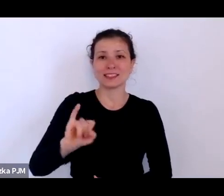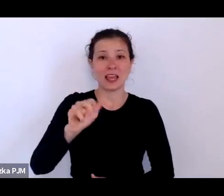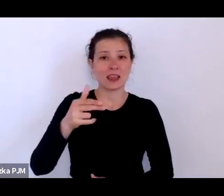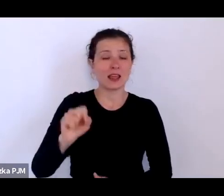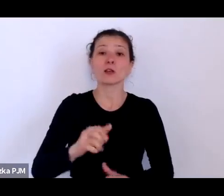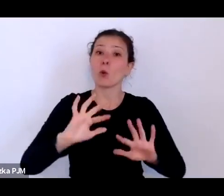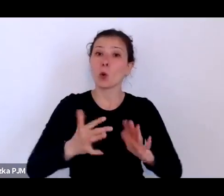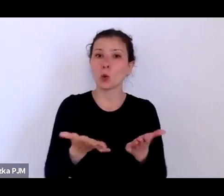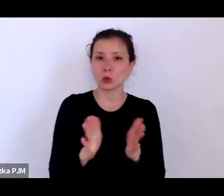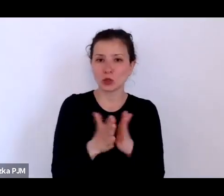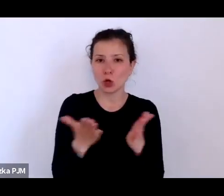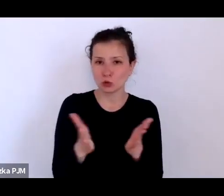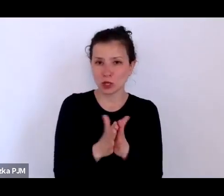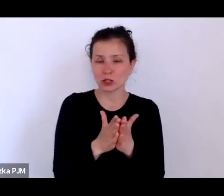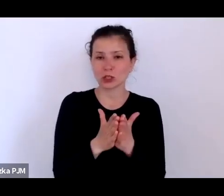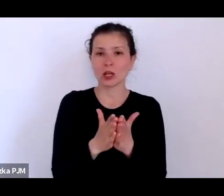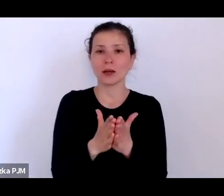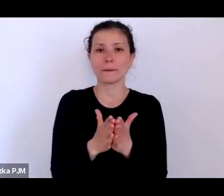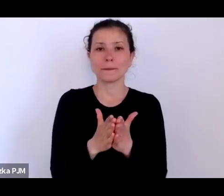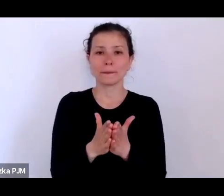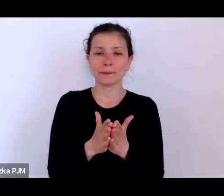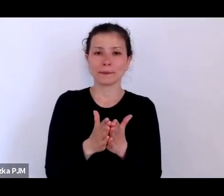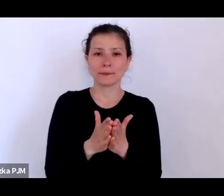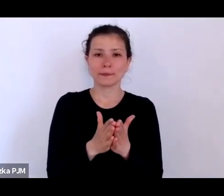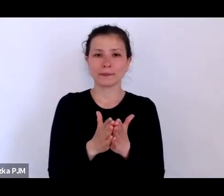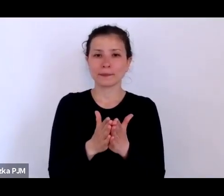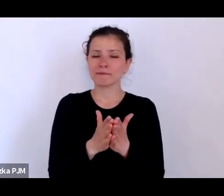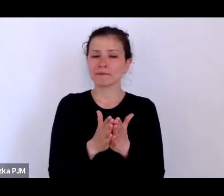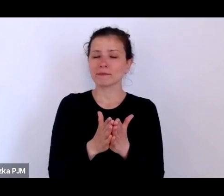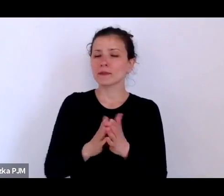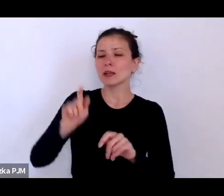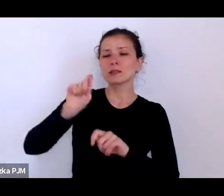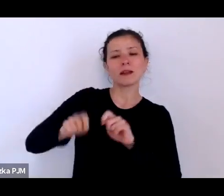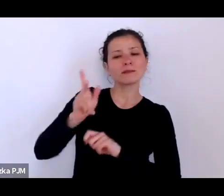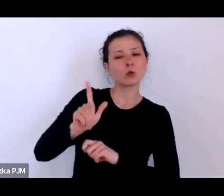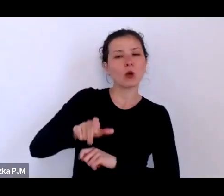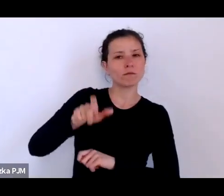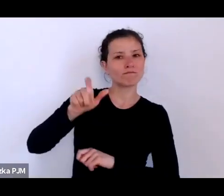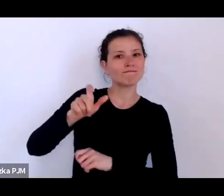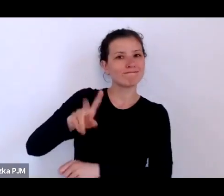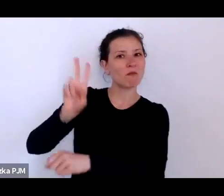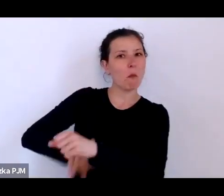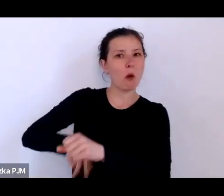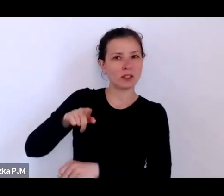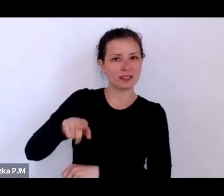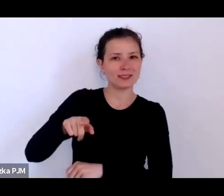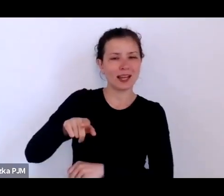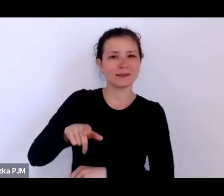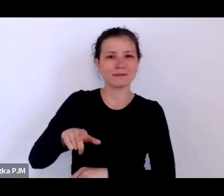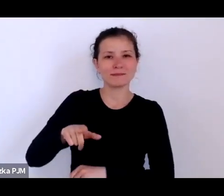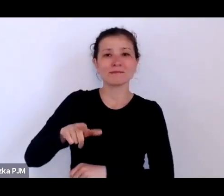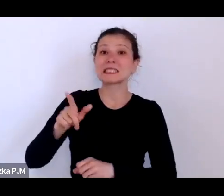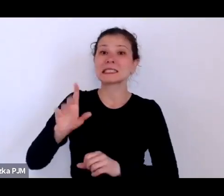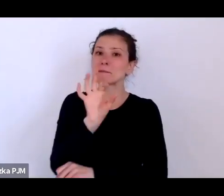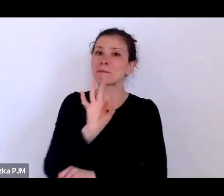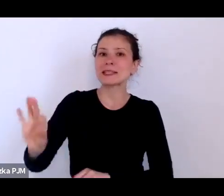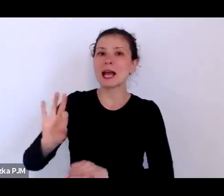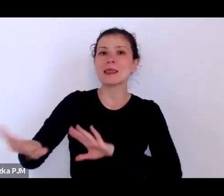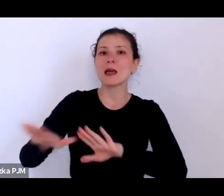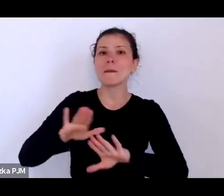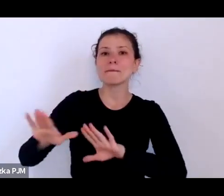która była sprawdzana przez policje na specjalnych komisariatach obyczajowych